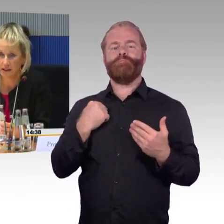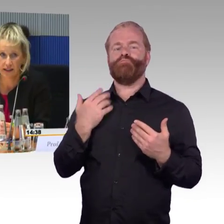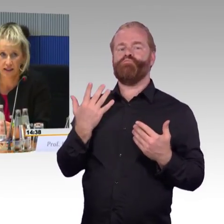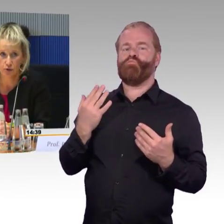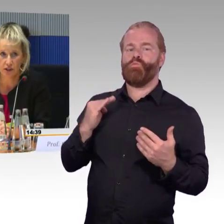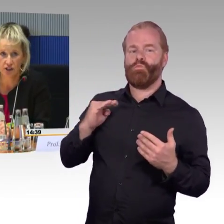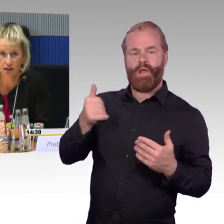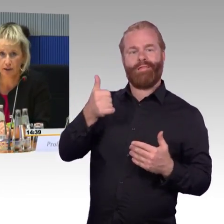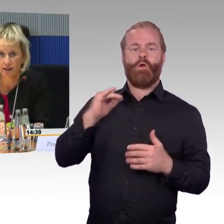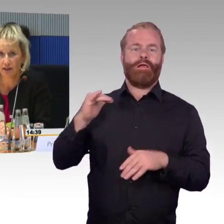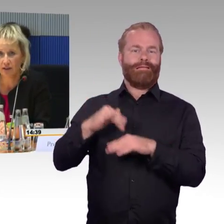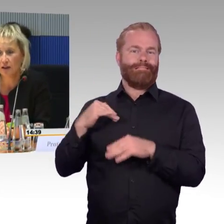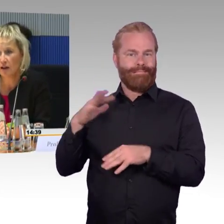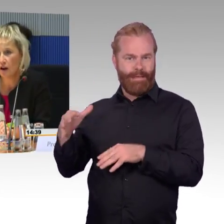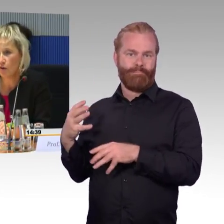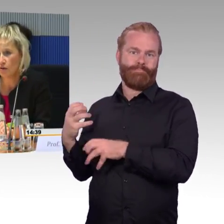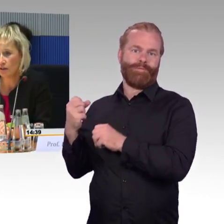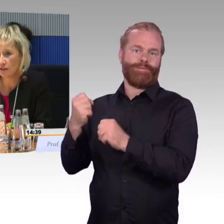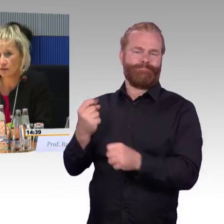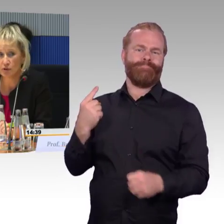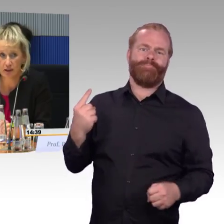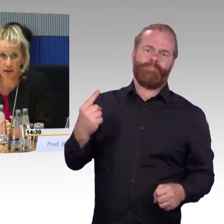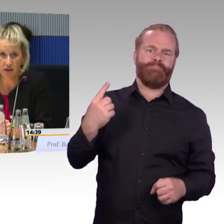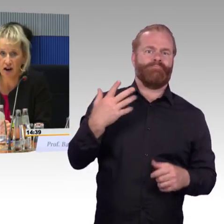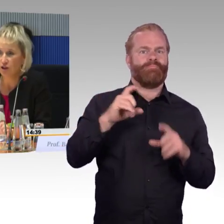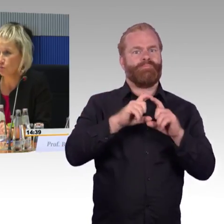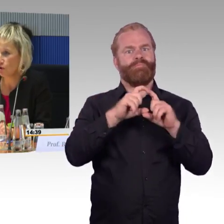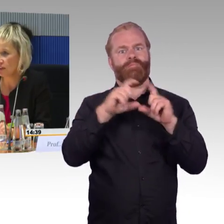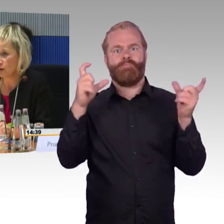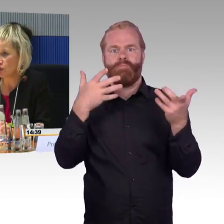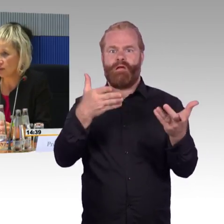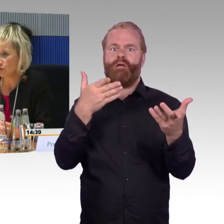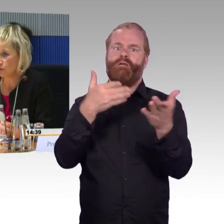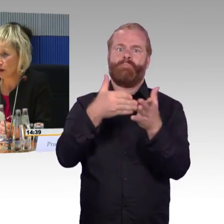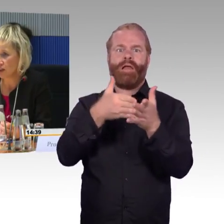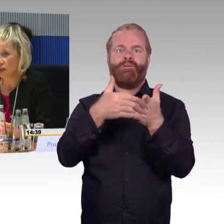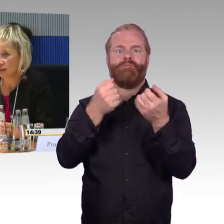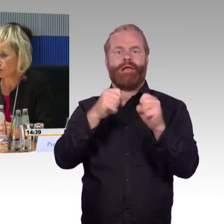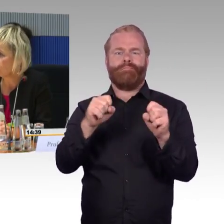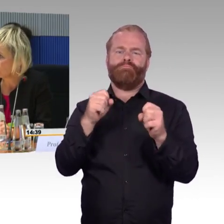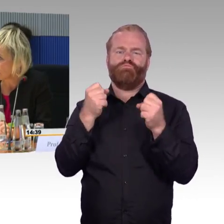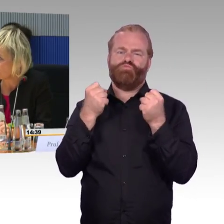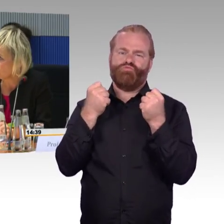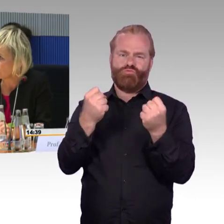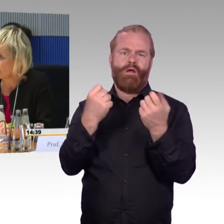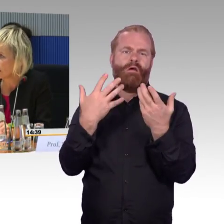auch bei den Ländergesprächen dabei war. Es wurde ja mehrfach angesprochen die Ausstattung von Bahnsteigen oder von Bahnhöfen.